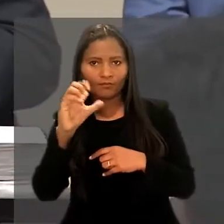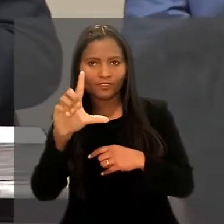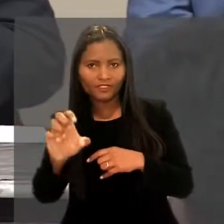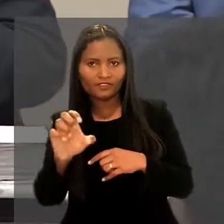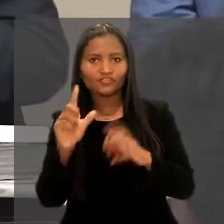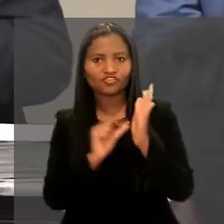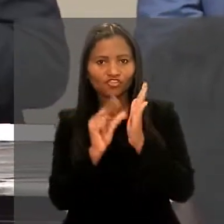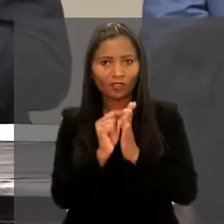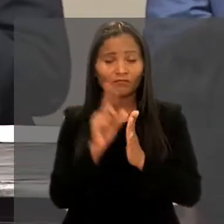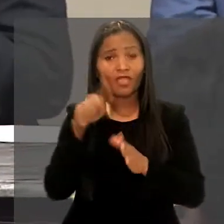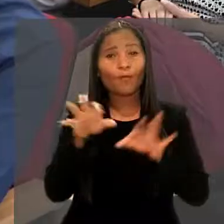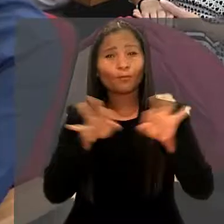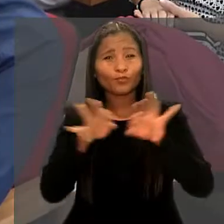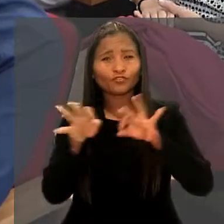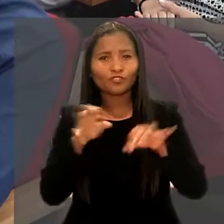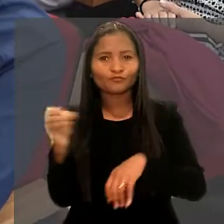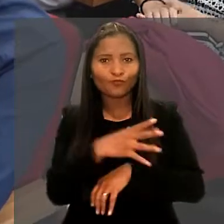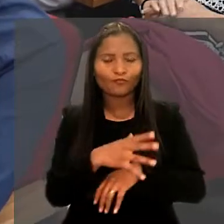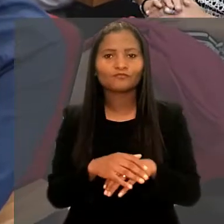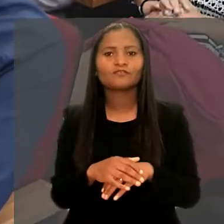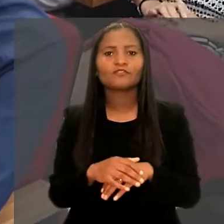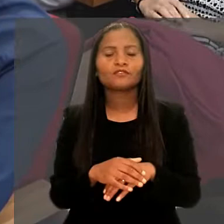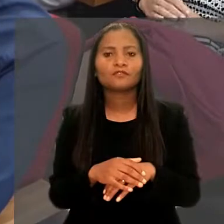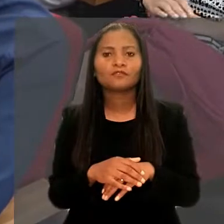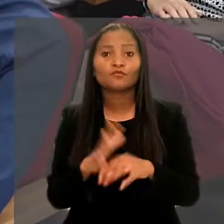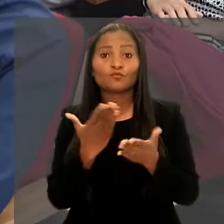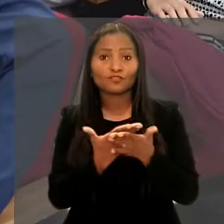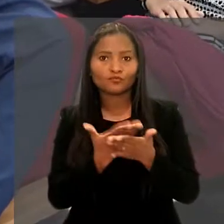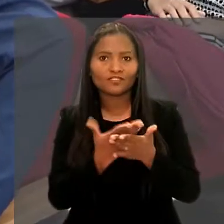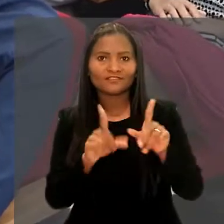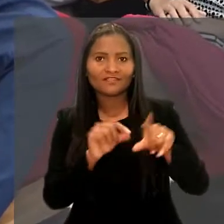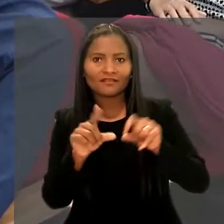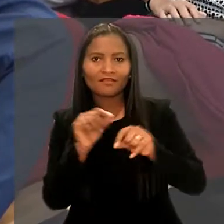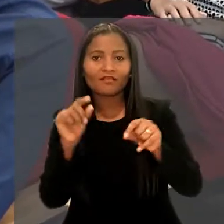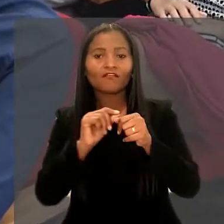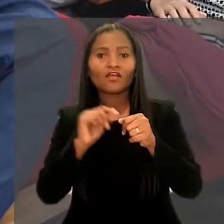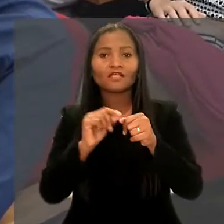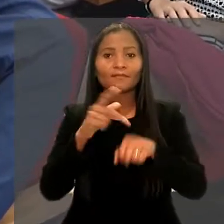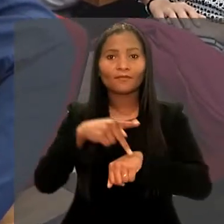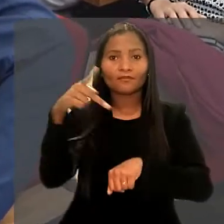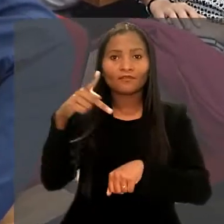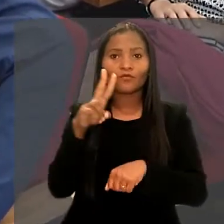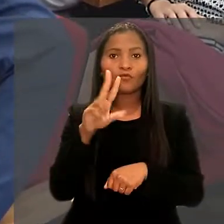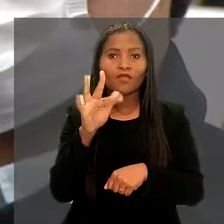Em um projeto inédito, os 12 estudantes selecionados cursam uma pós-graduação na UFRN